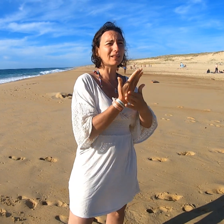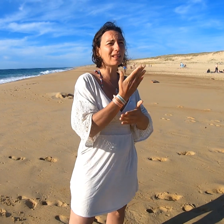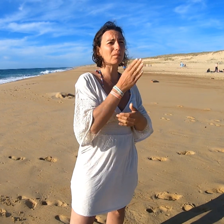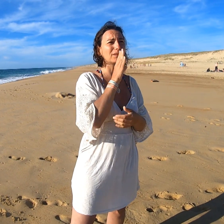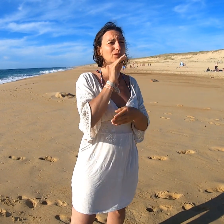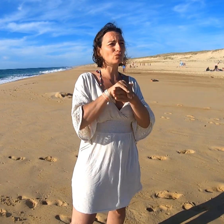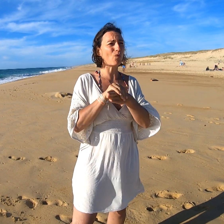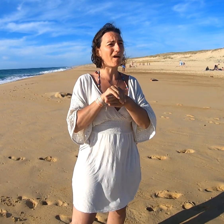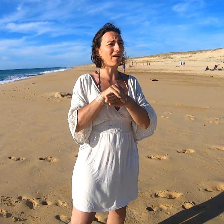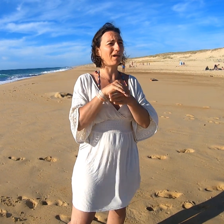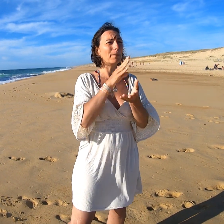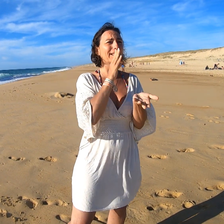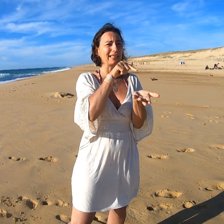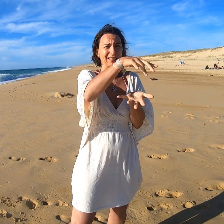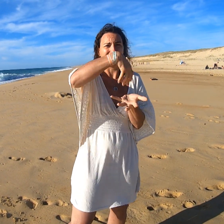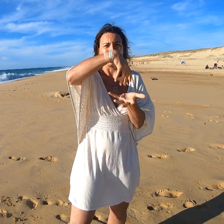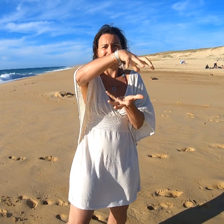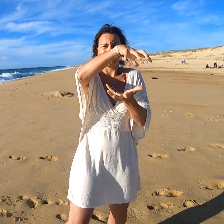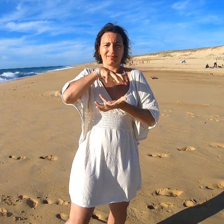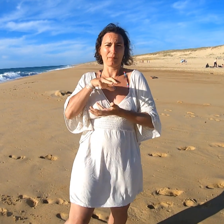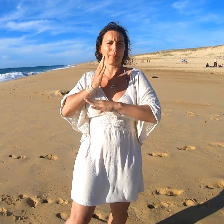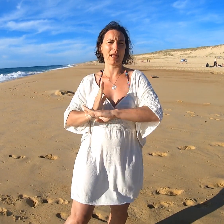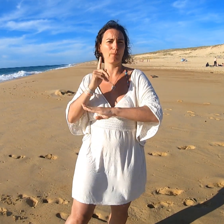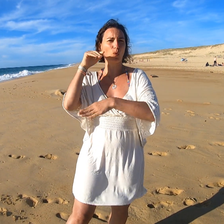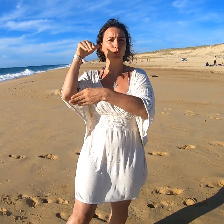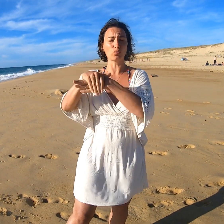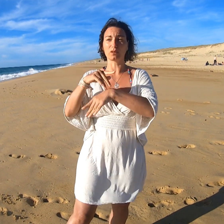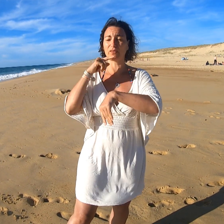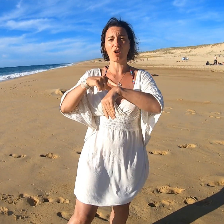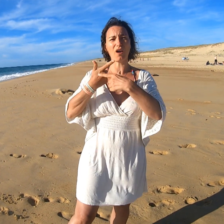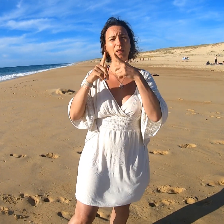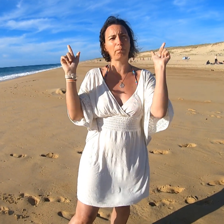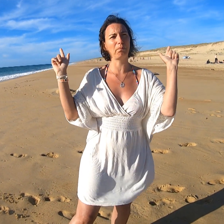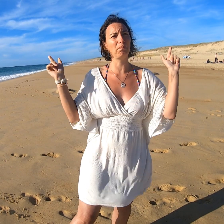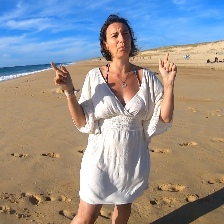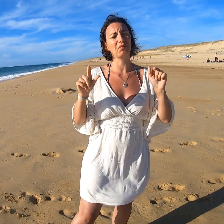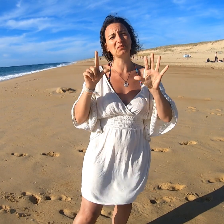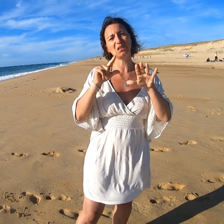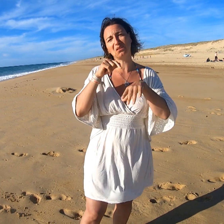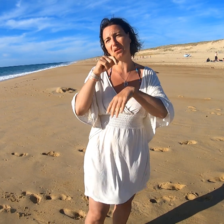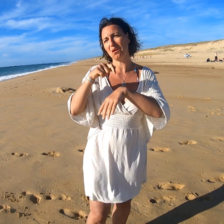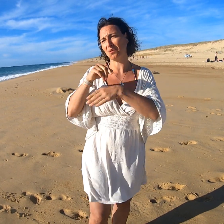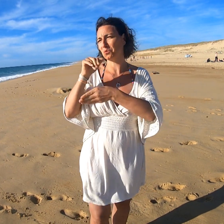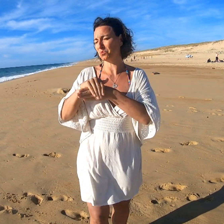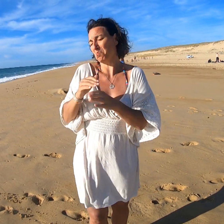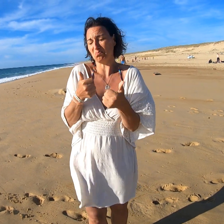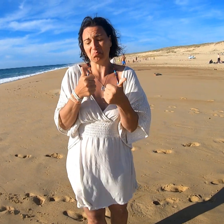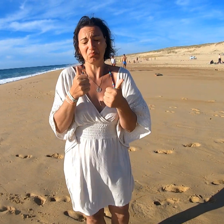pour le matin, le midi, le soir. A midi on remplit nos box à emporter pour pouvoir déjeuner librement. Et le diner à 19h. Top.